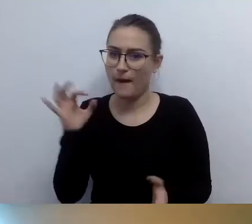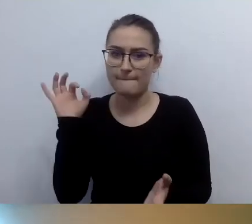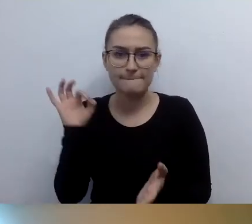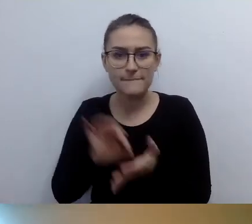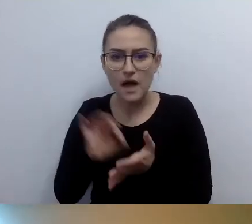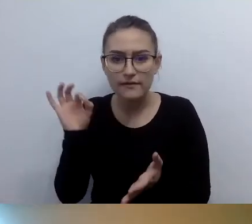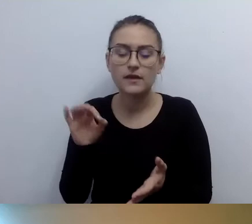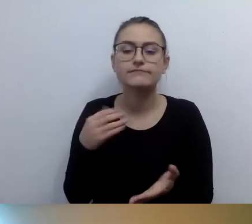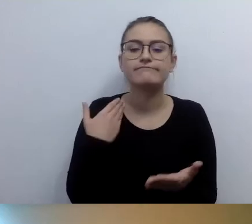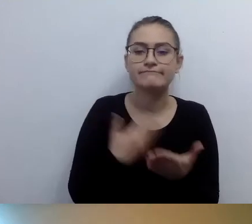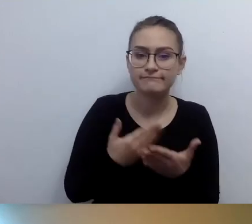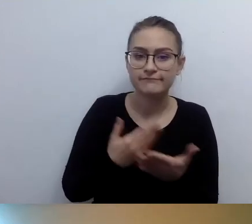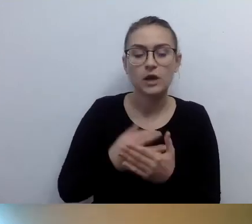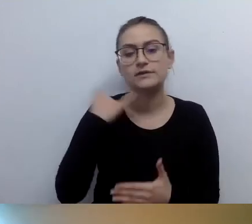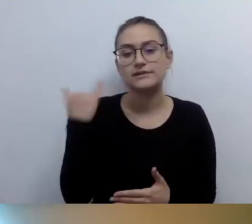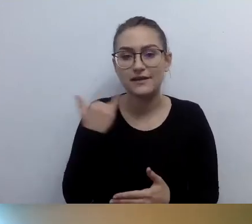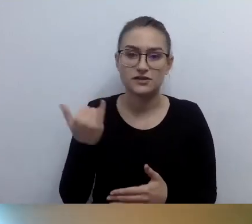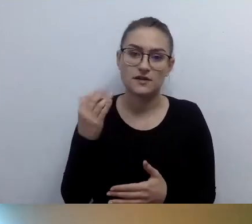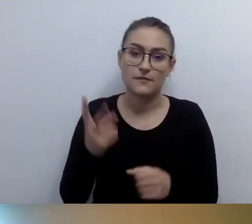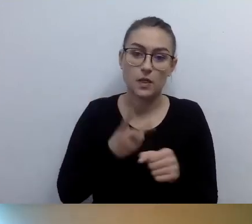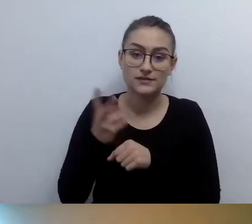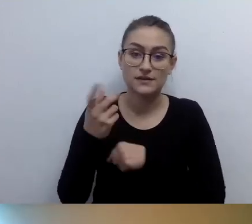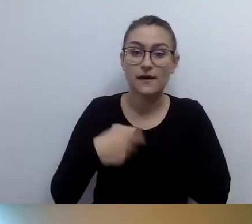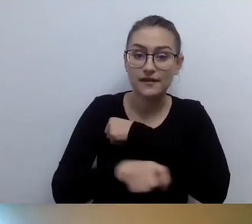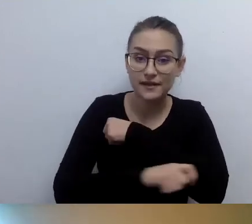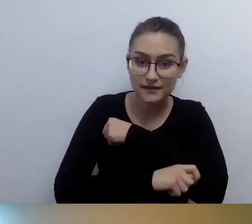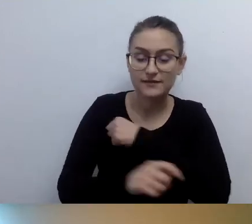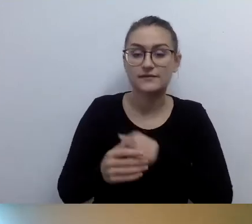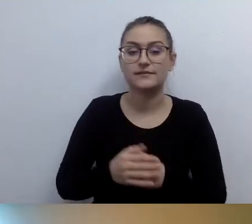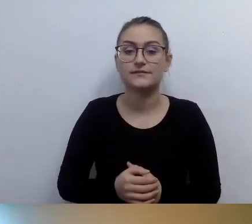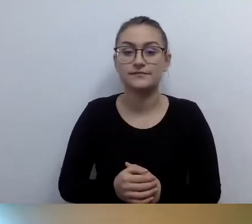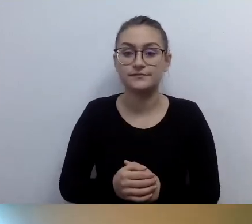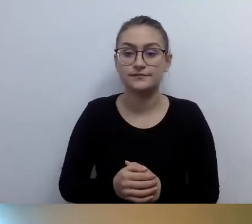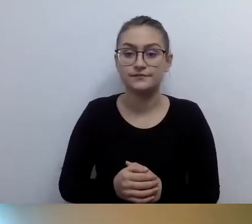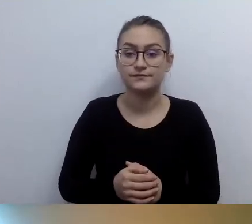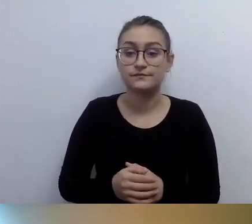Nawet w opisie naszego budynku. Istnieją liczne,